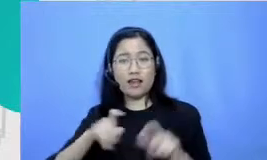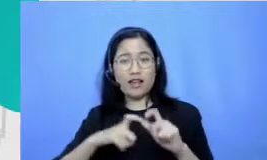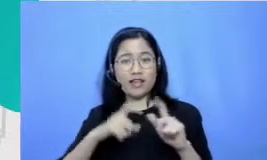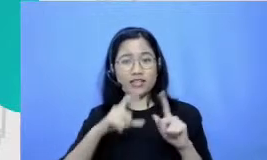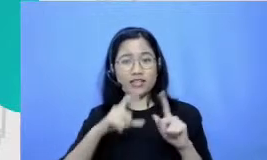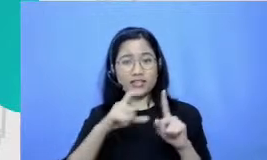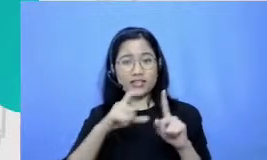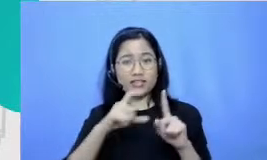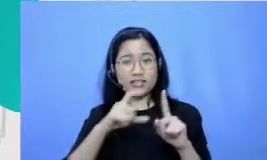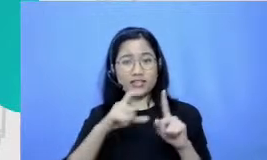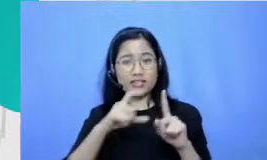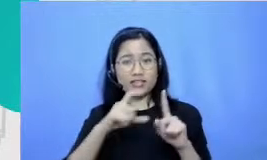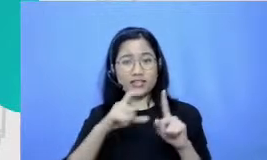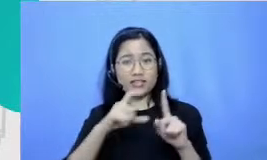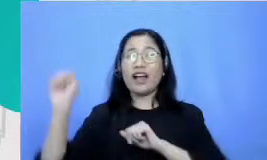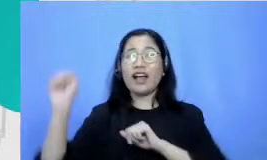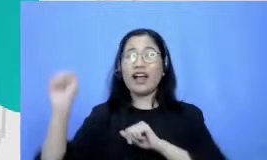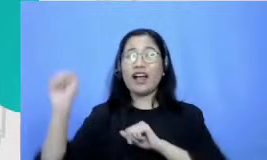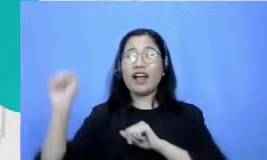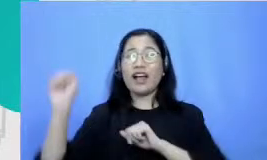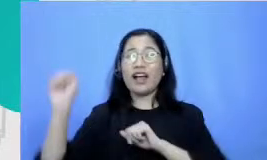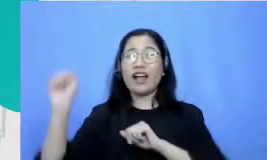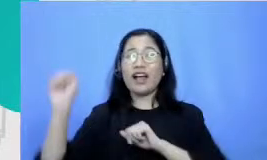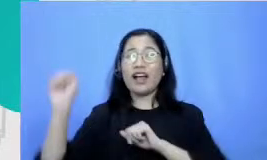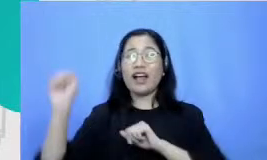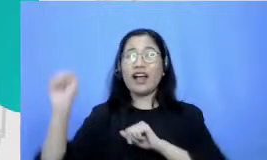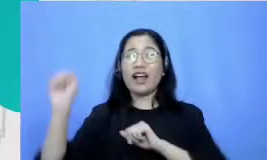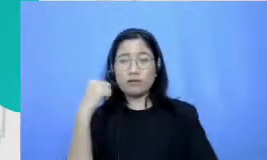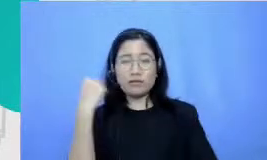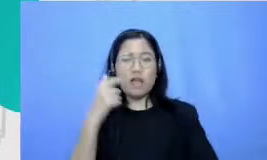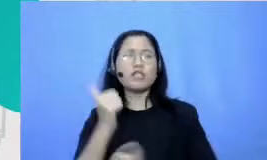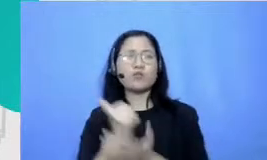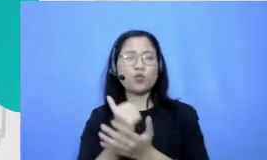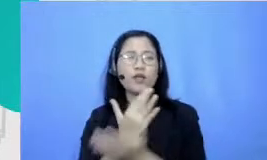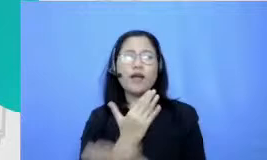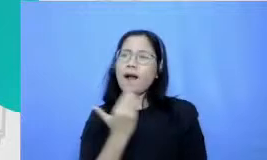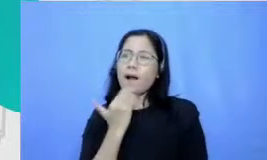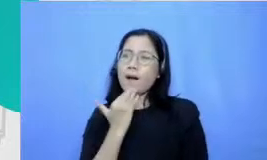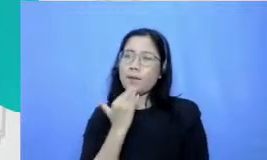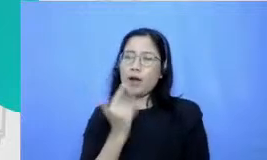gerakan-gerakan tertentu yang sebetulnya dengan mudah bisa dilakukan oleh teman sebayanya dan